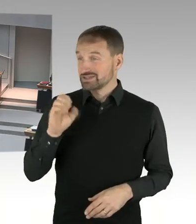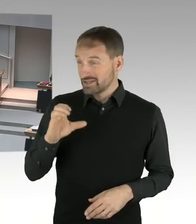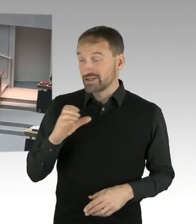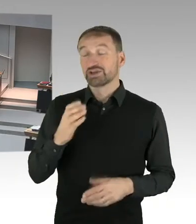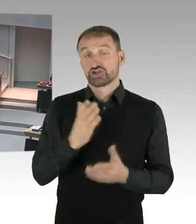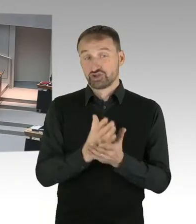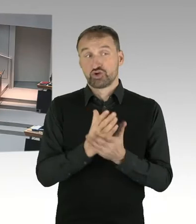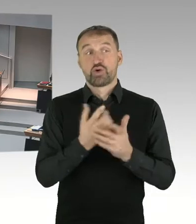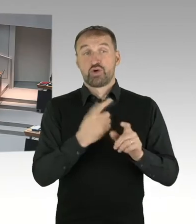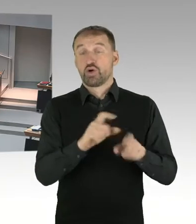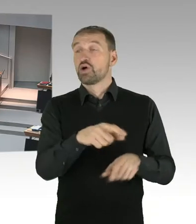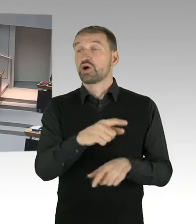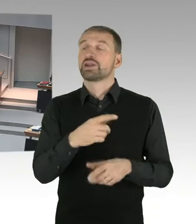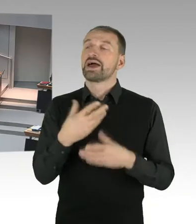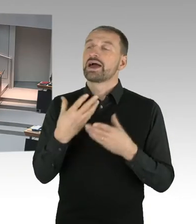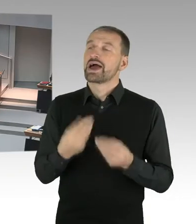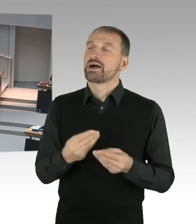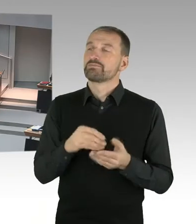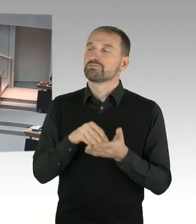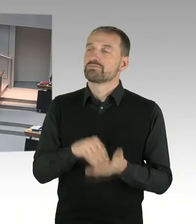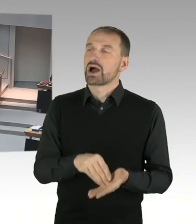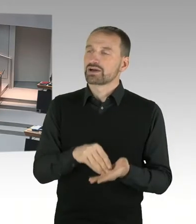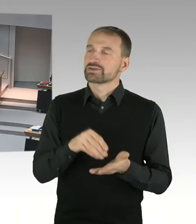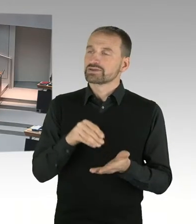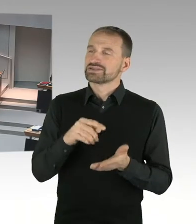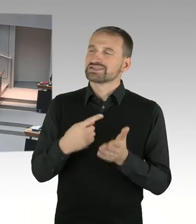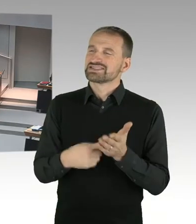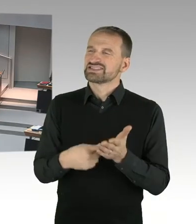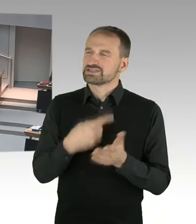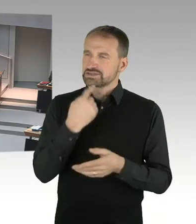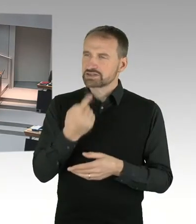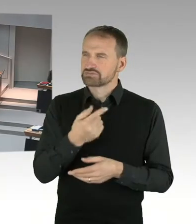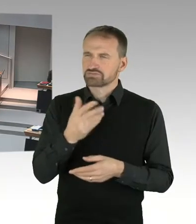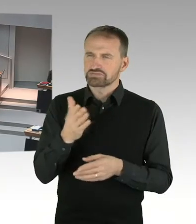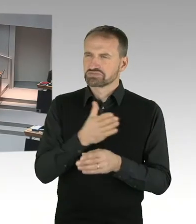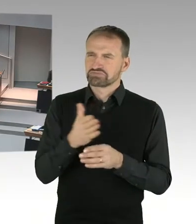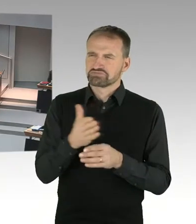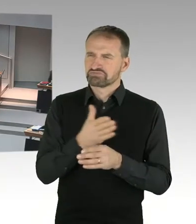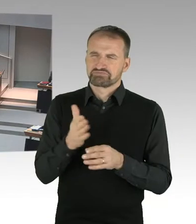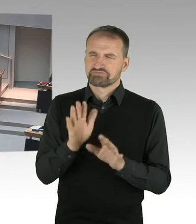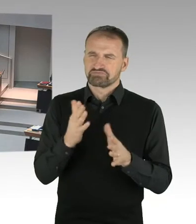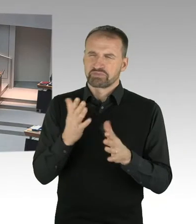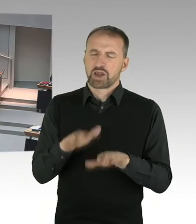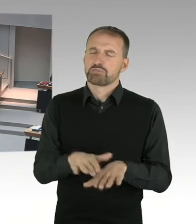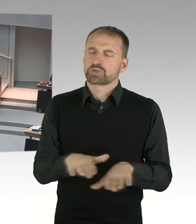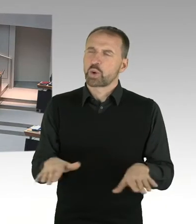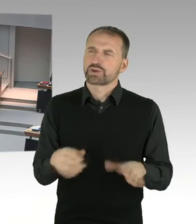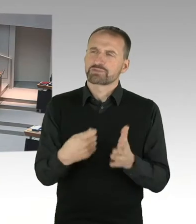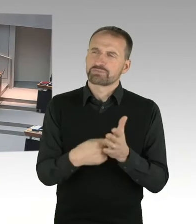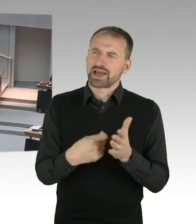also auf Basis eines Bodenpreises von 20 bis 50 Euro pro Quadratmeter. Im Umfeld werden derzeit 1.500 bezahlt.